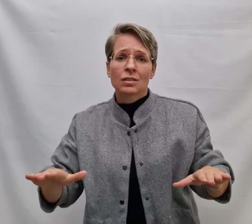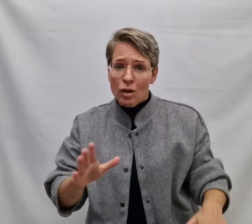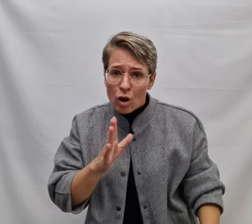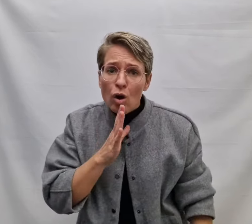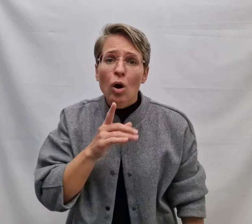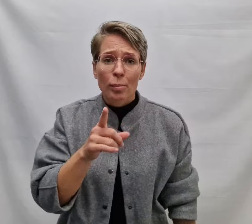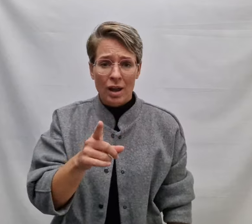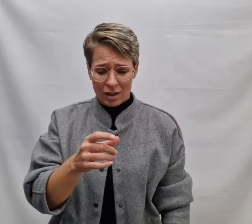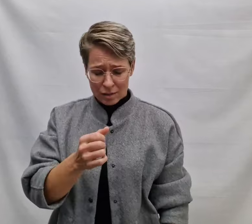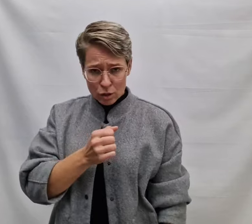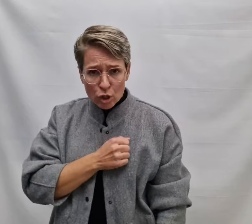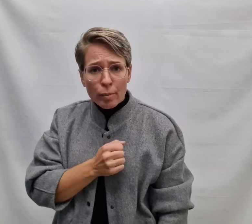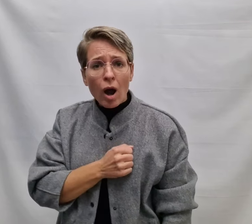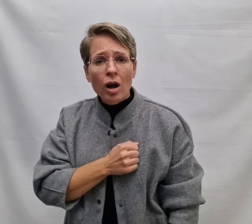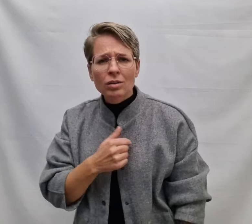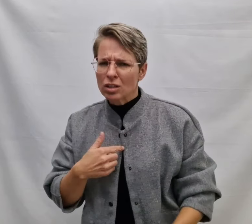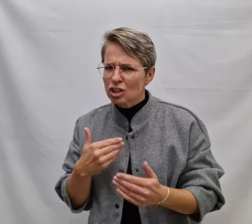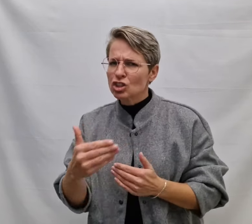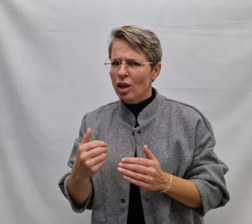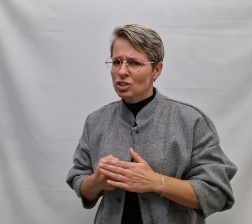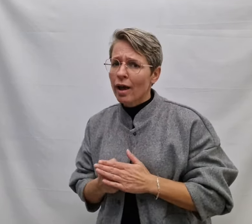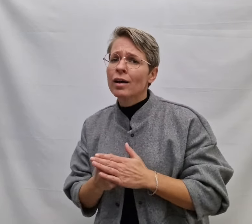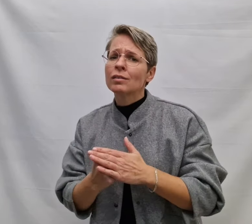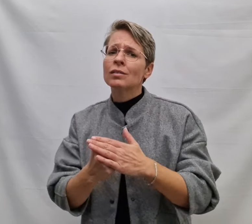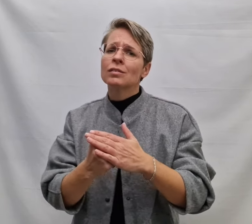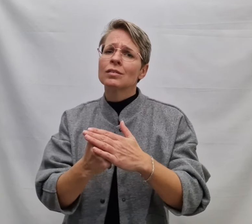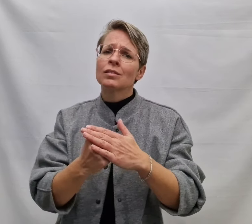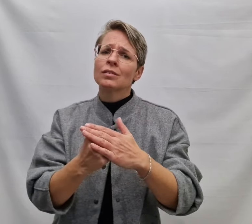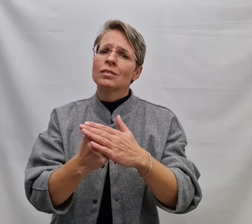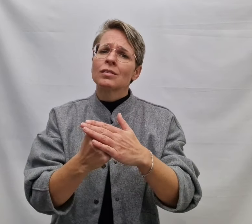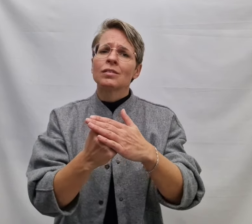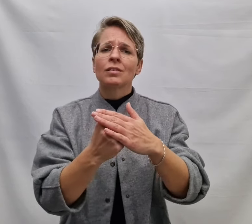En ook al ben je bang, ik zal er zijn